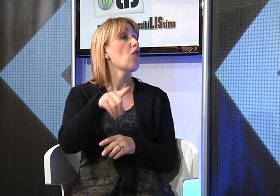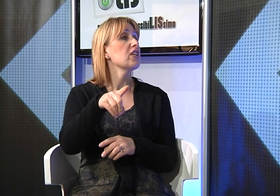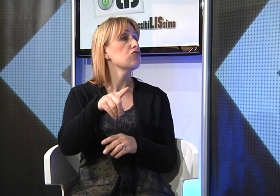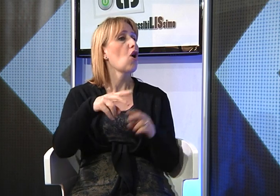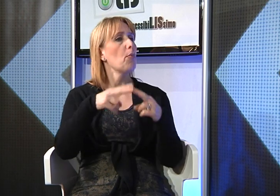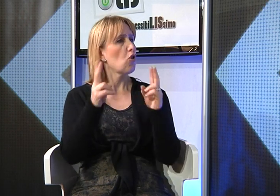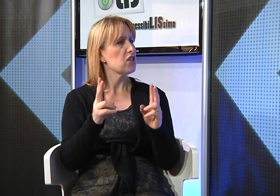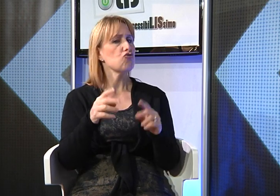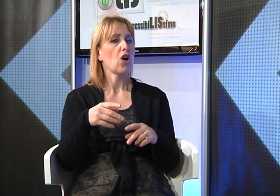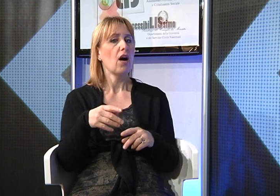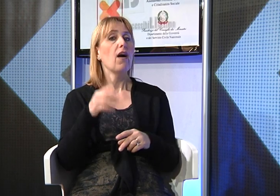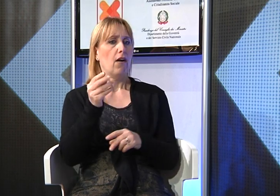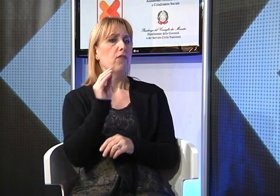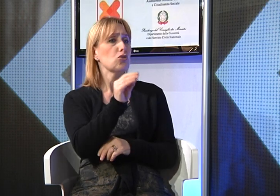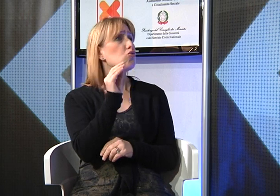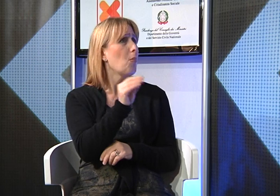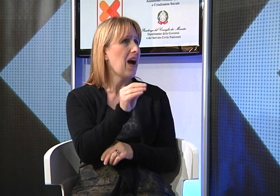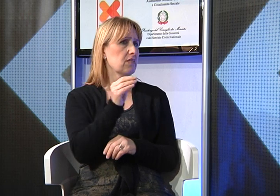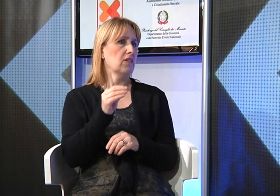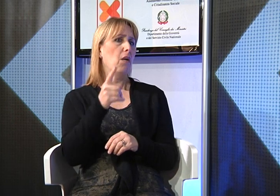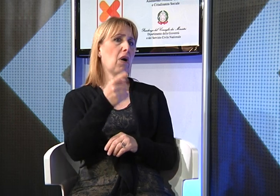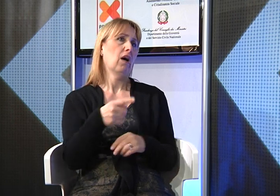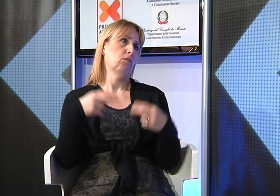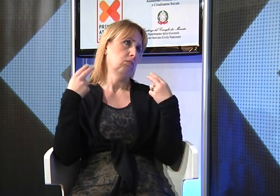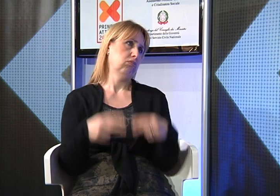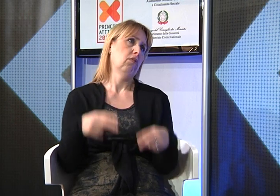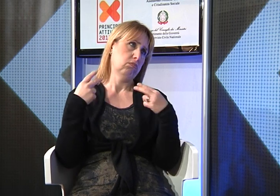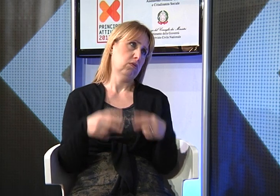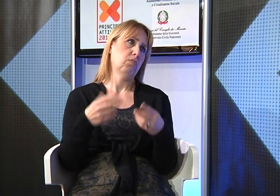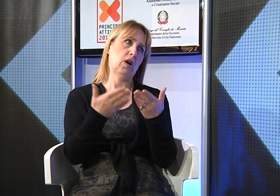era possibile presentare alla provincia una richiesta